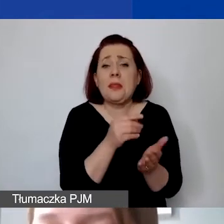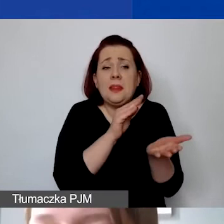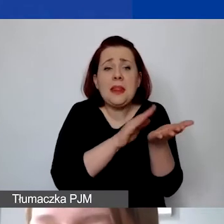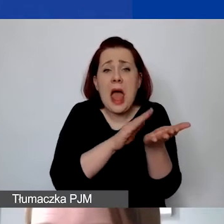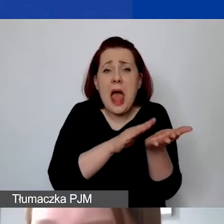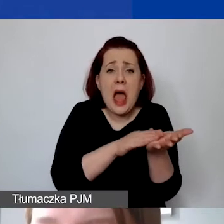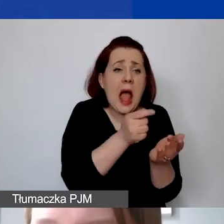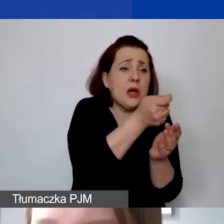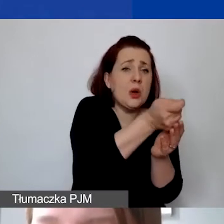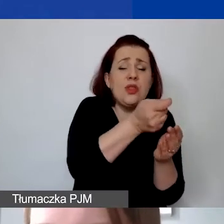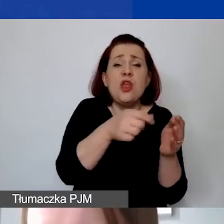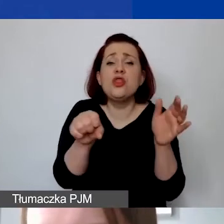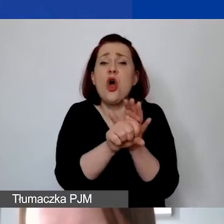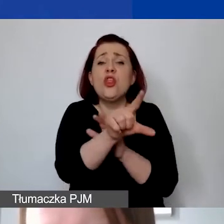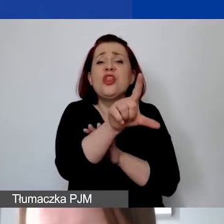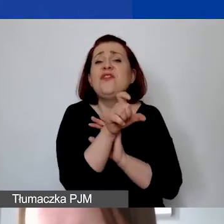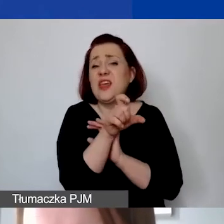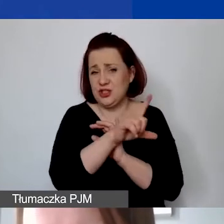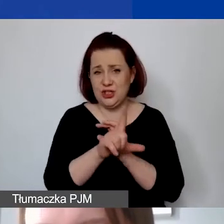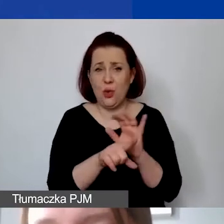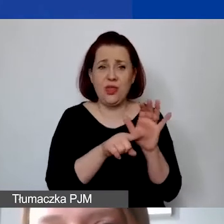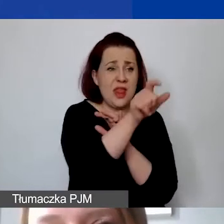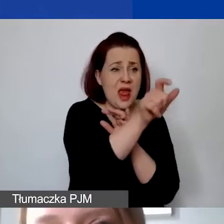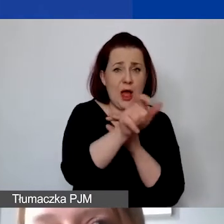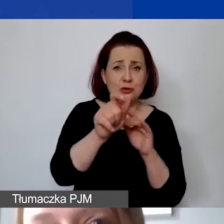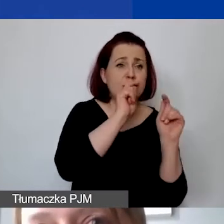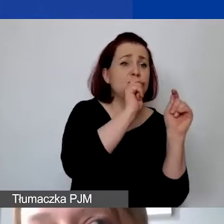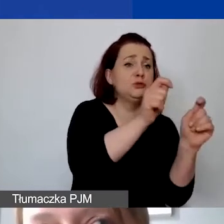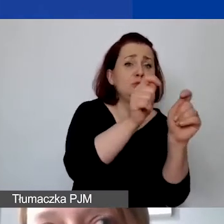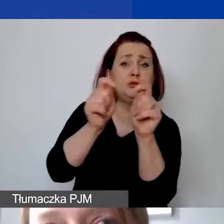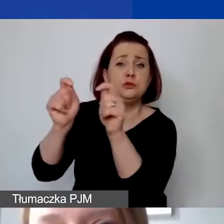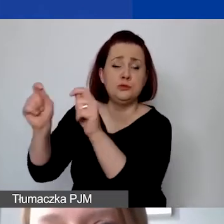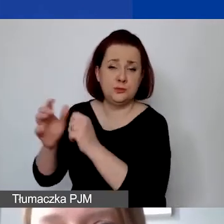do wartości 200 zł na osobę. Czyli jeżeli ktoś z państwa planuje